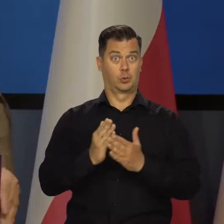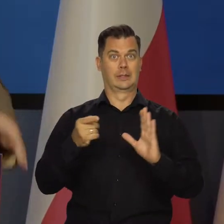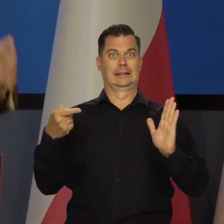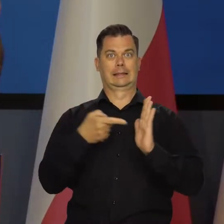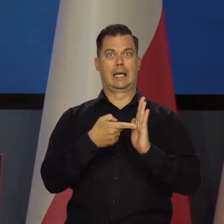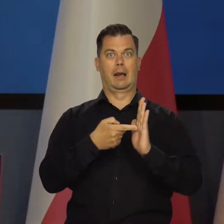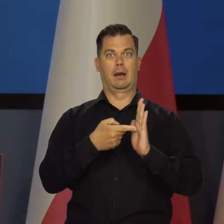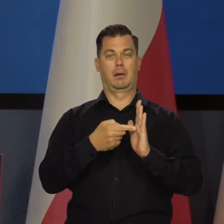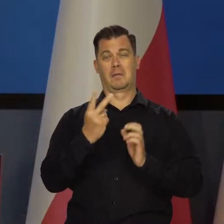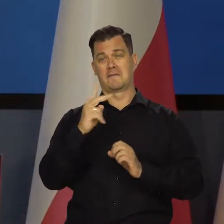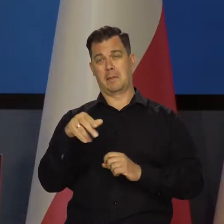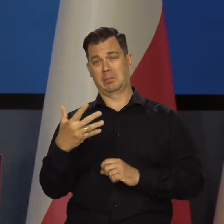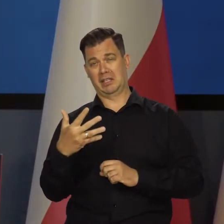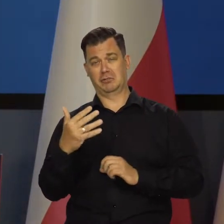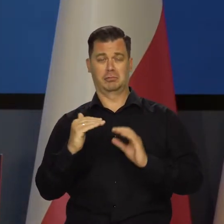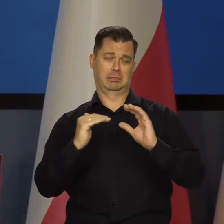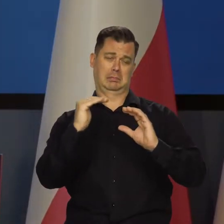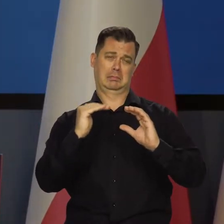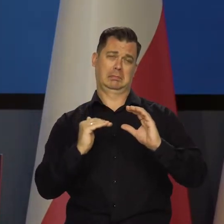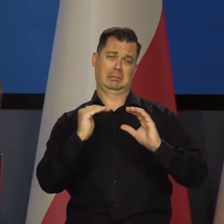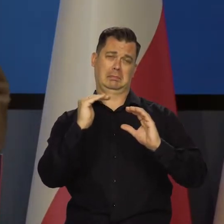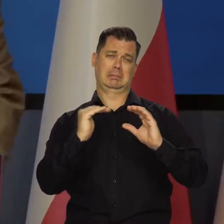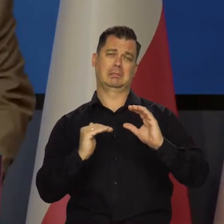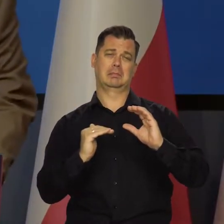czyli znajdzie się w naszym cyklu inflacyjnym plus minus.